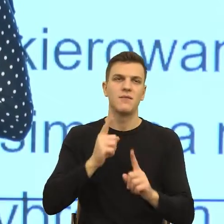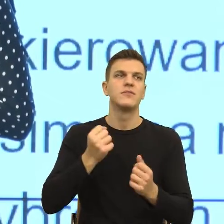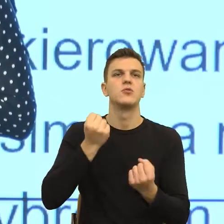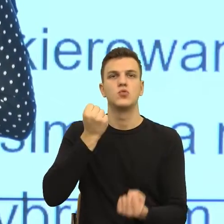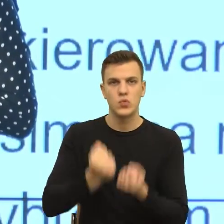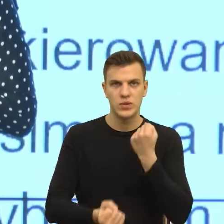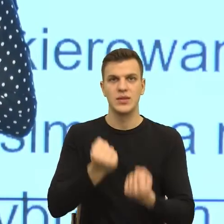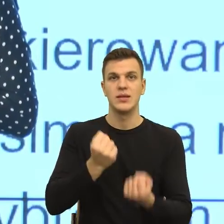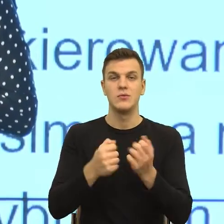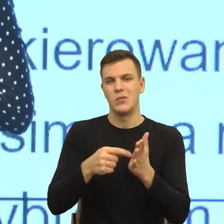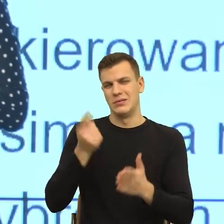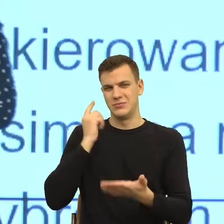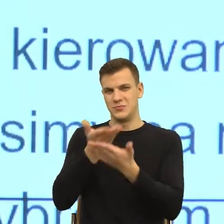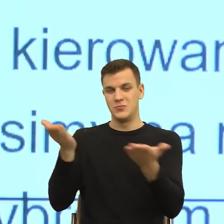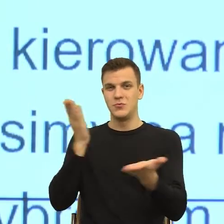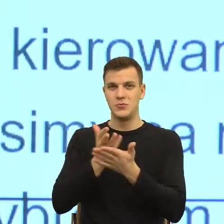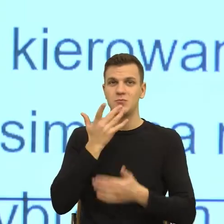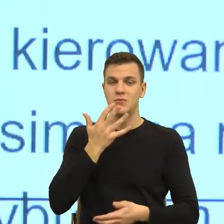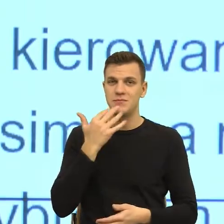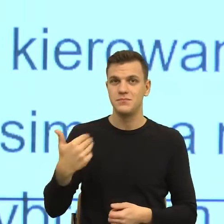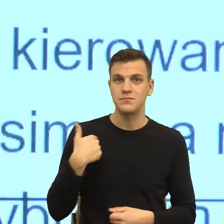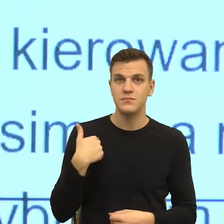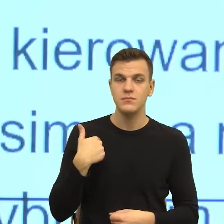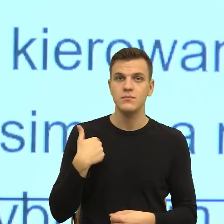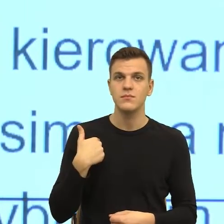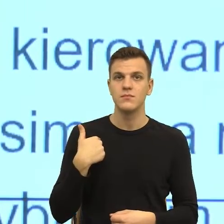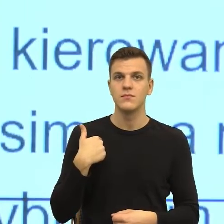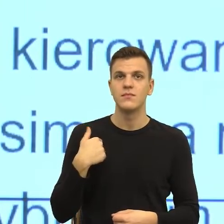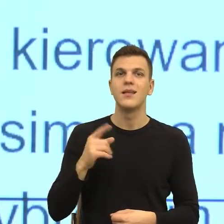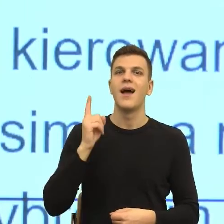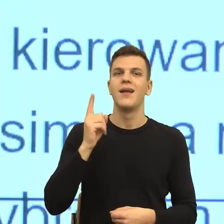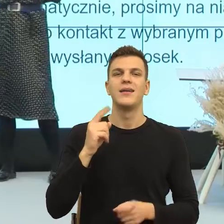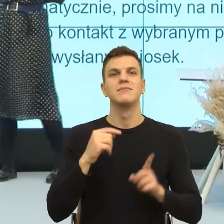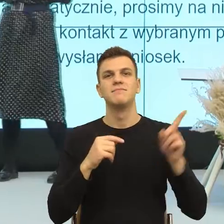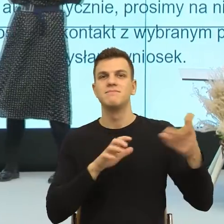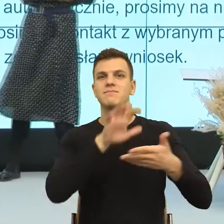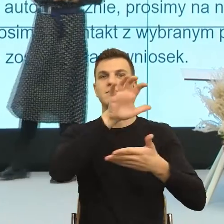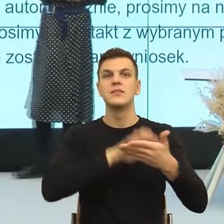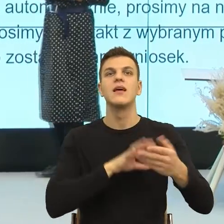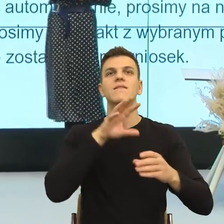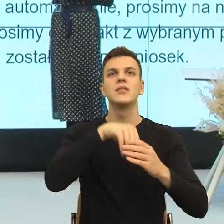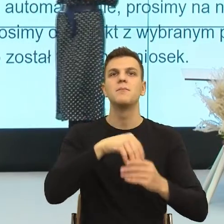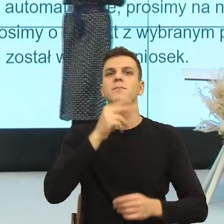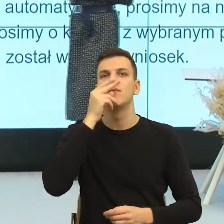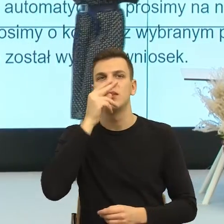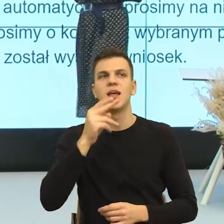Natomiast tutaj jest zobrazowane czy zilustrowane są mechanizmy, które na poziomie